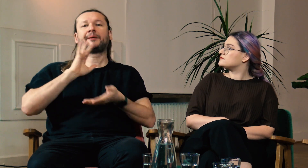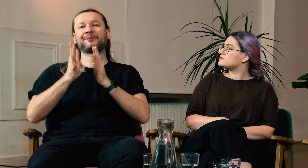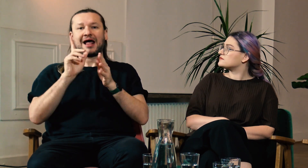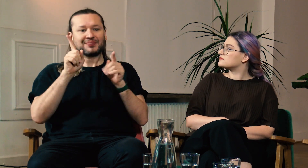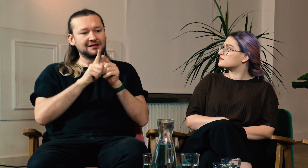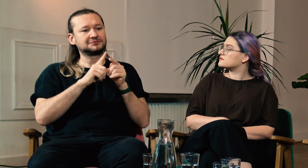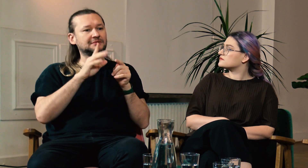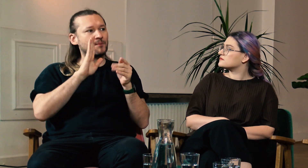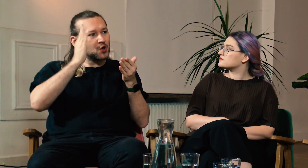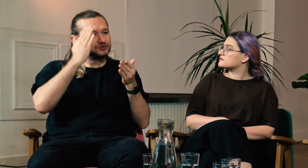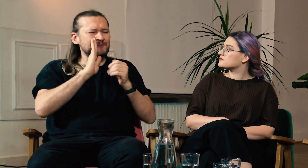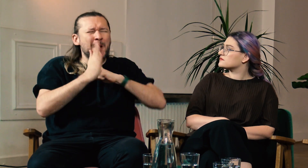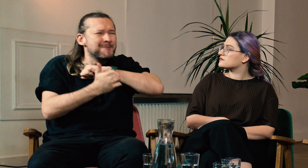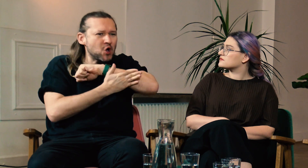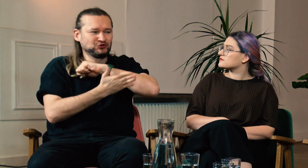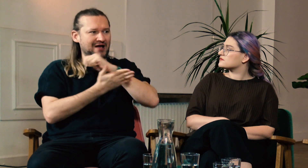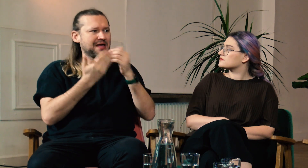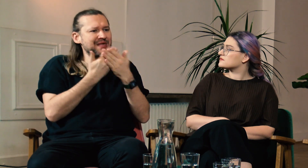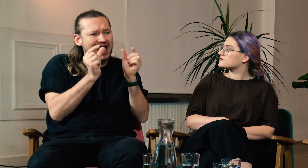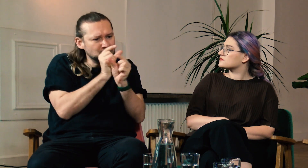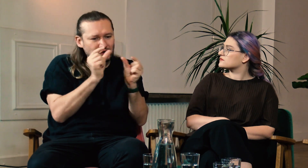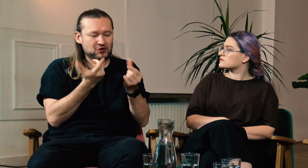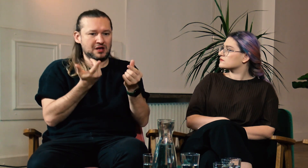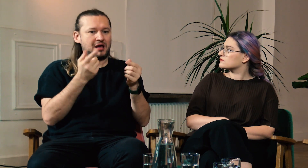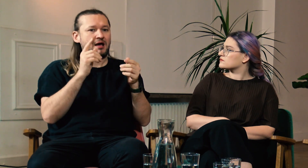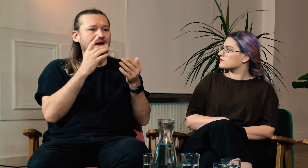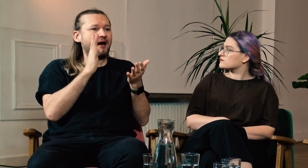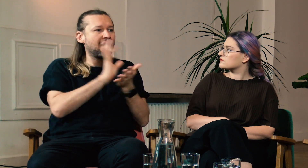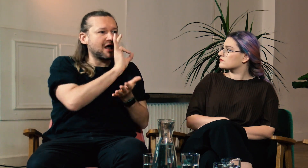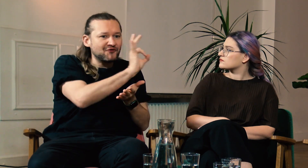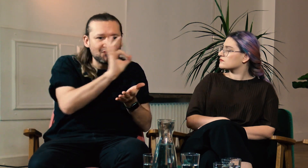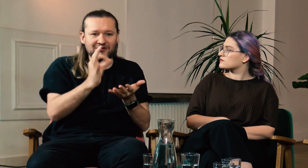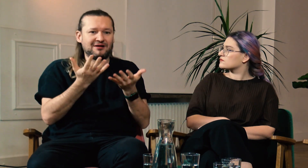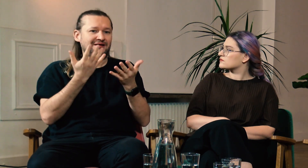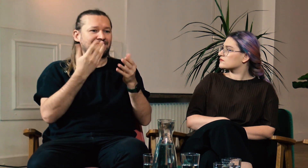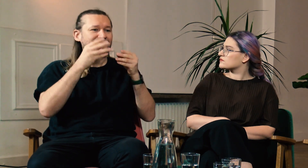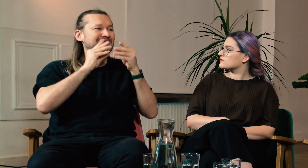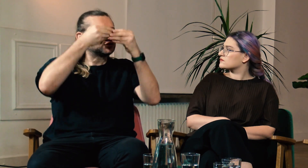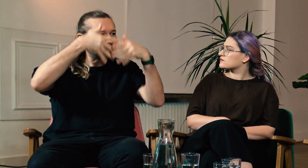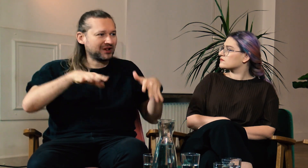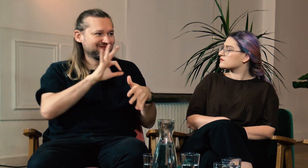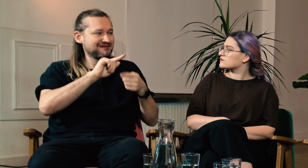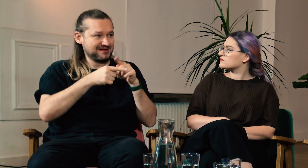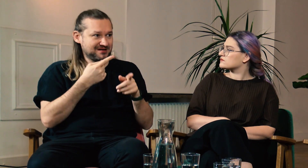Można by się wtedy komunikować na lekcji w PJM, ale też poznać podstawy gramatyki tego języka.